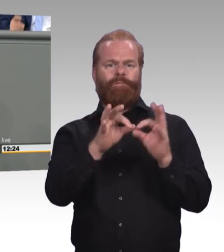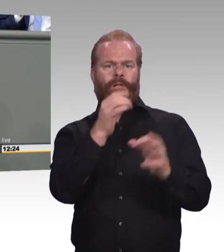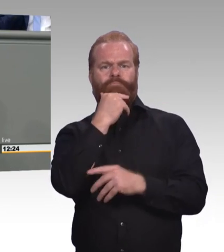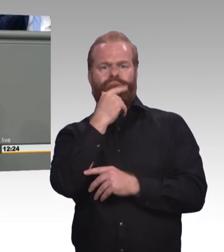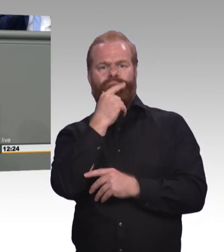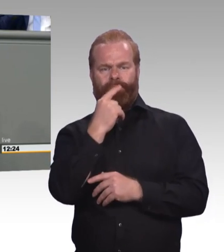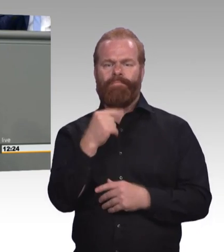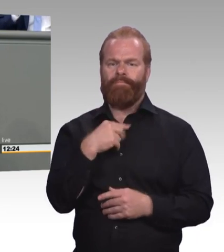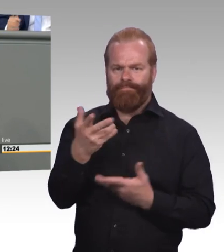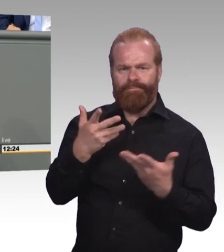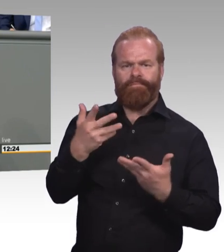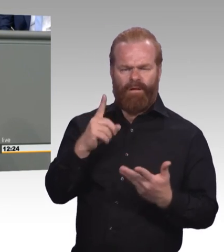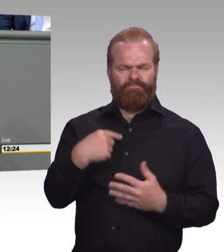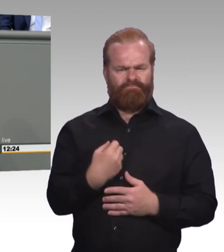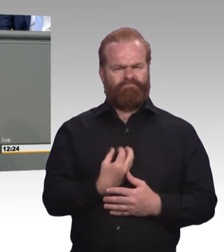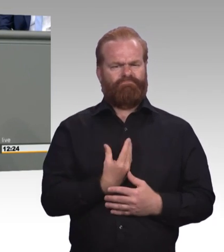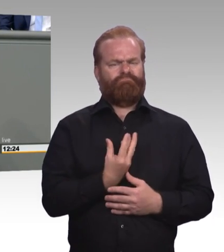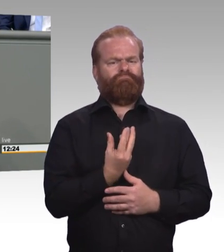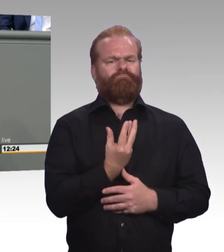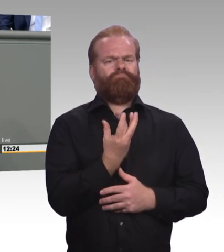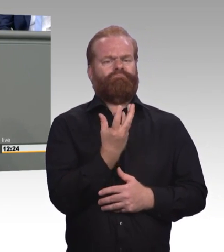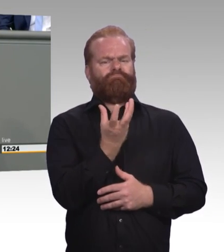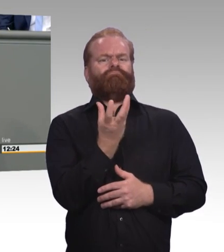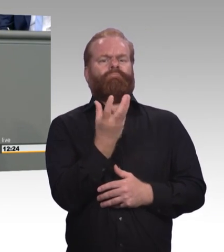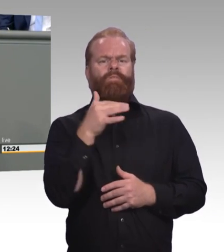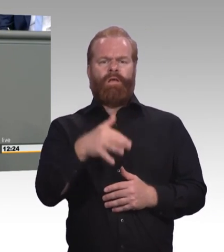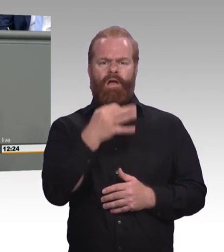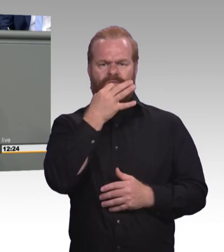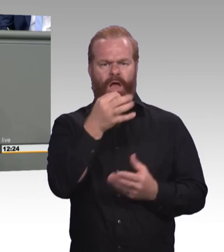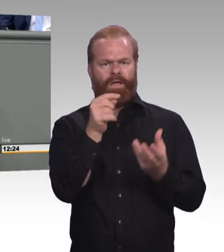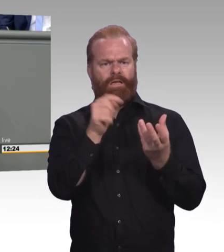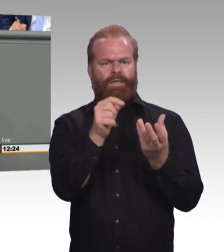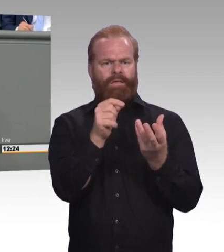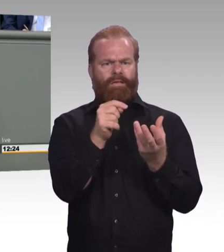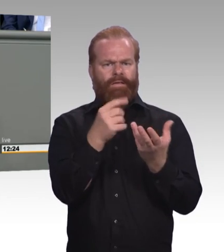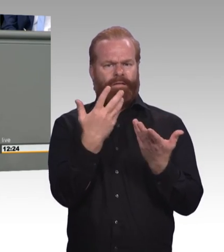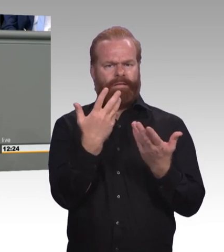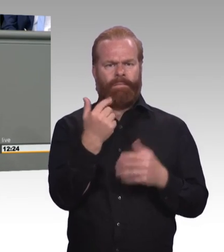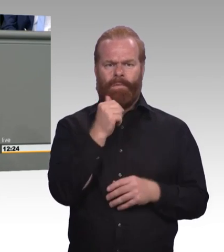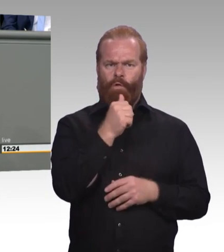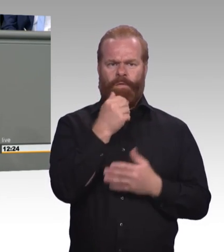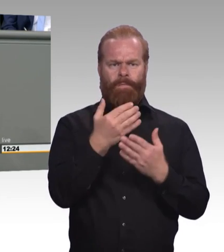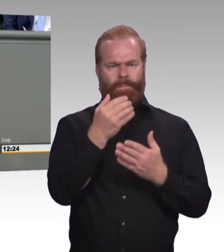um die es geht, auch wirklich attraktiv ist. Jetzt gehört es zur Ehrlichkeit, mein Wahlkreis Fürstenfeldbruck und Dachau liegt in Oberbayern.